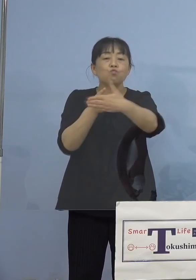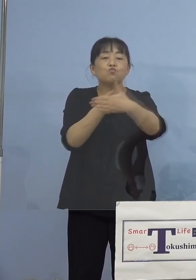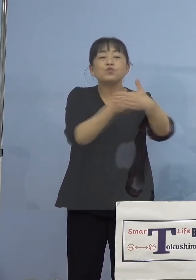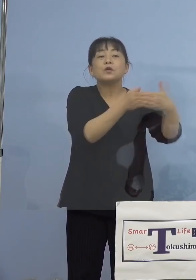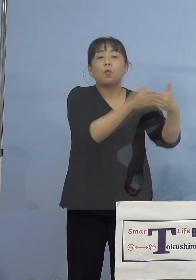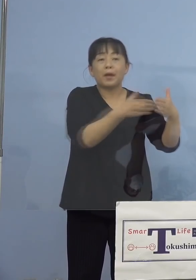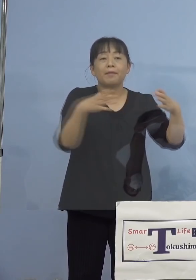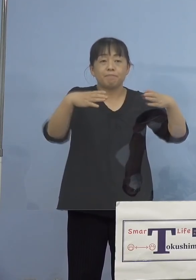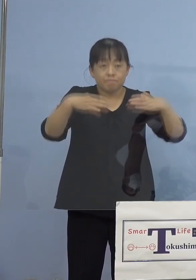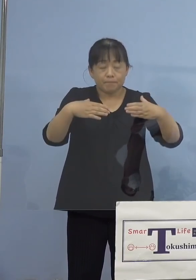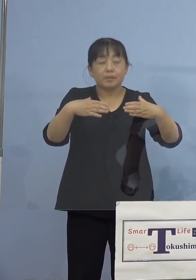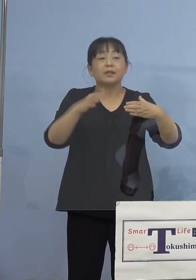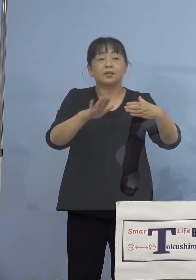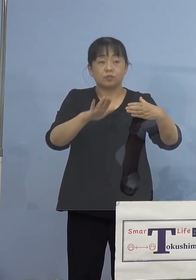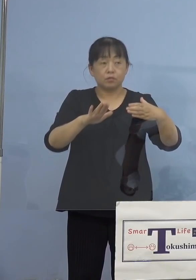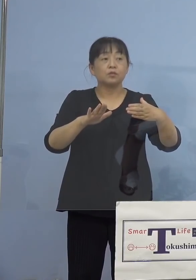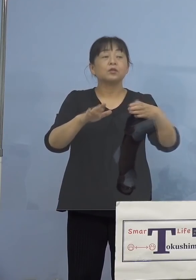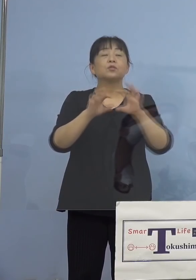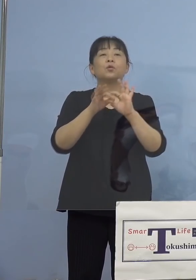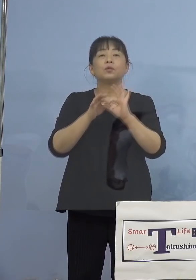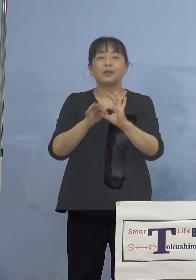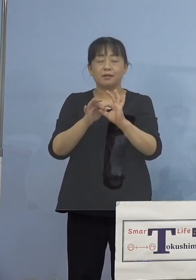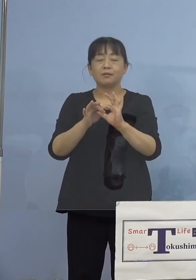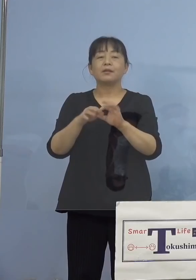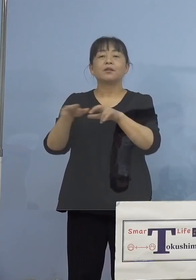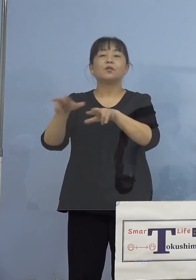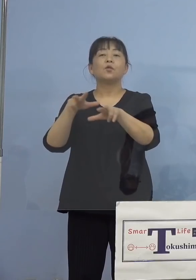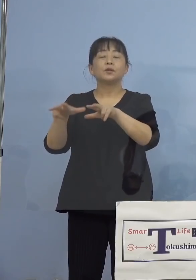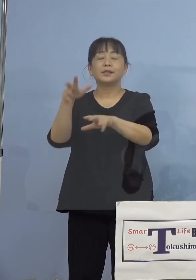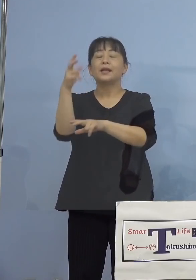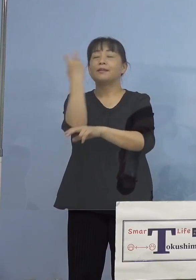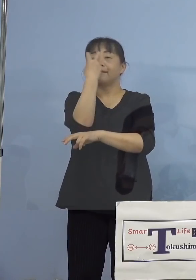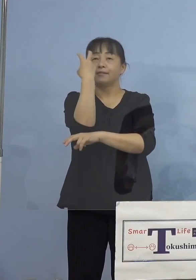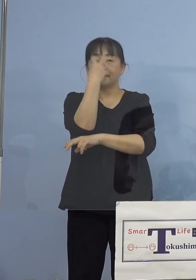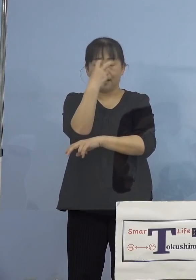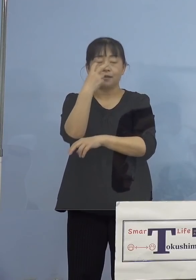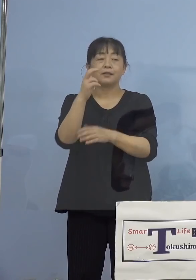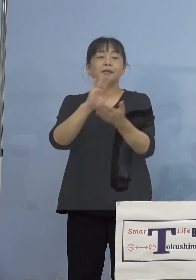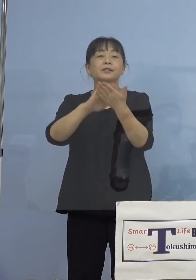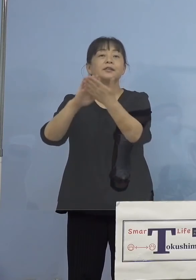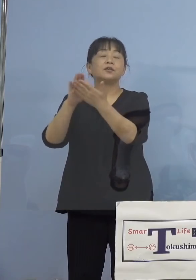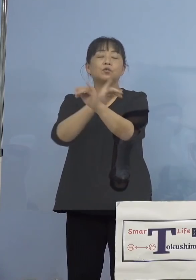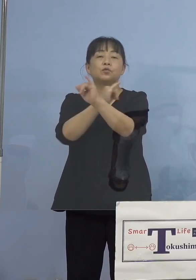まずは行政検査、こちらについて つまり接触者、これは11名全て